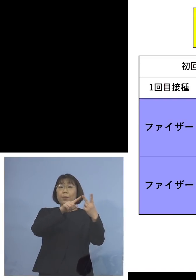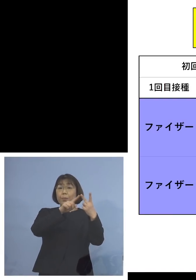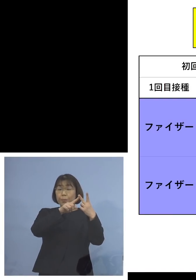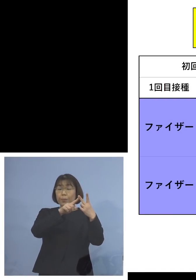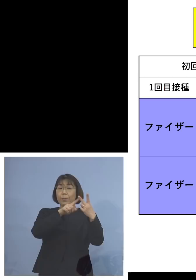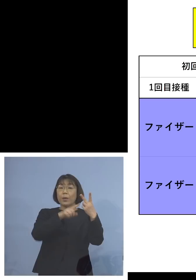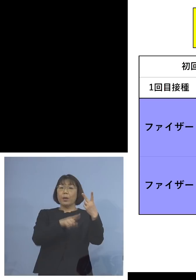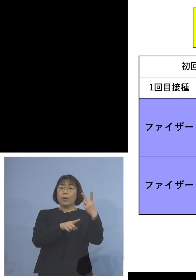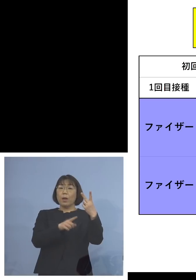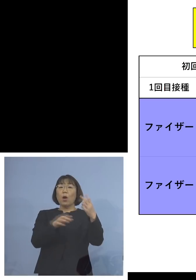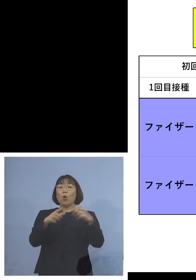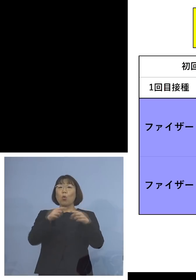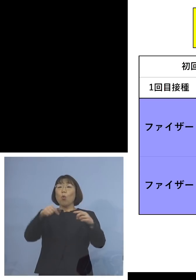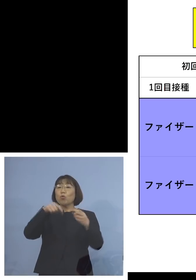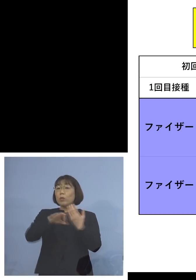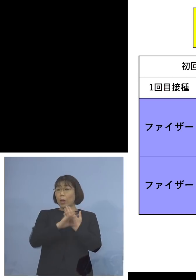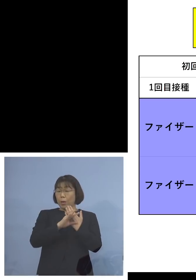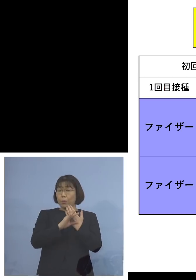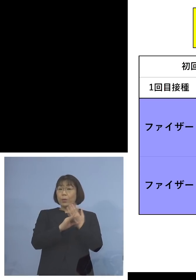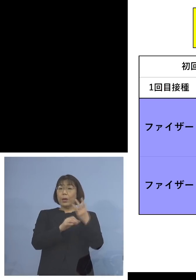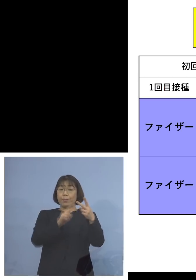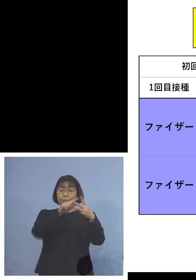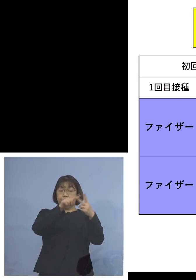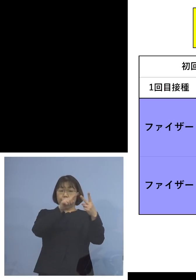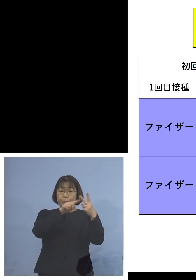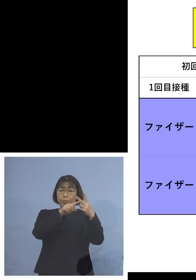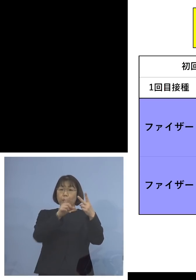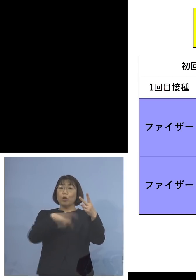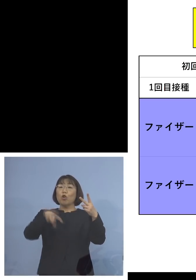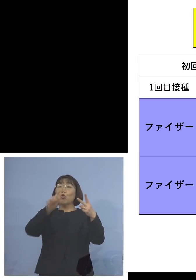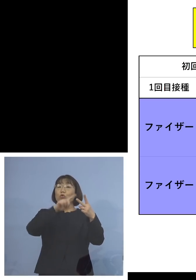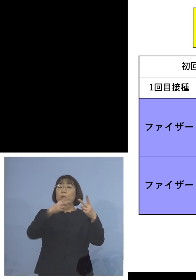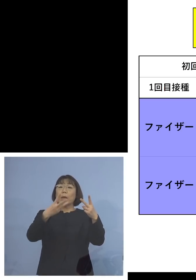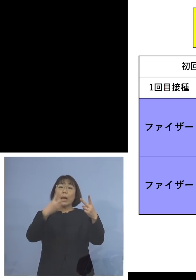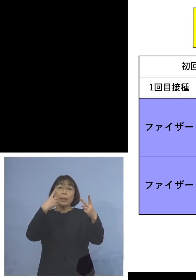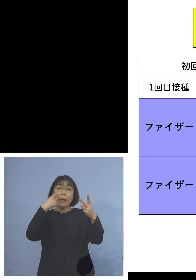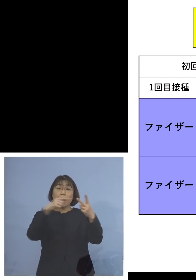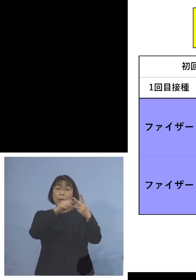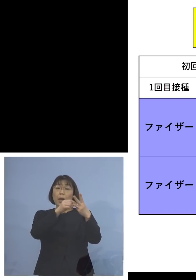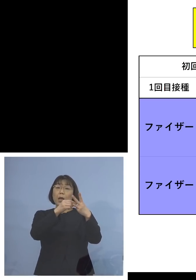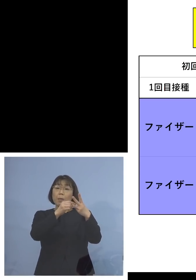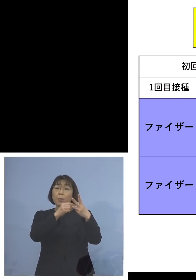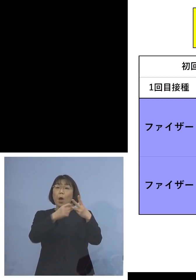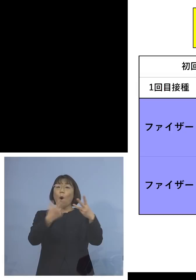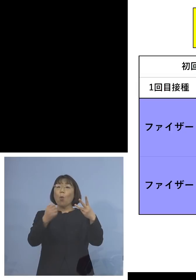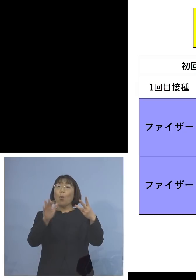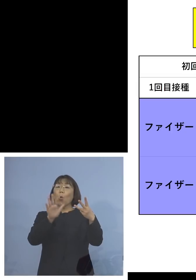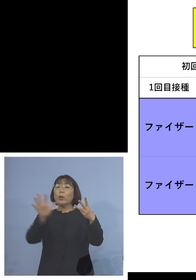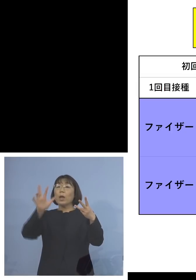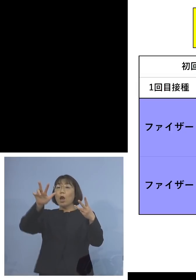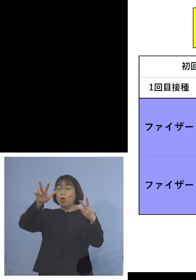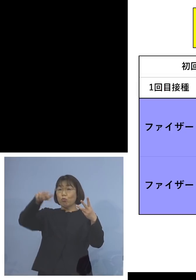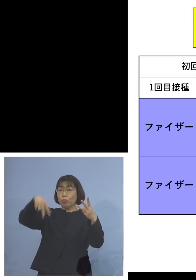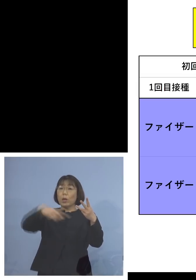国内の事例なんですけれどね 追加接種3回目を 例えばモデルナを打ちました